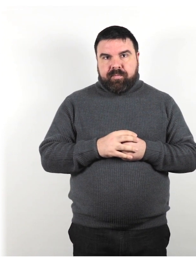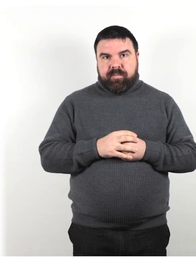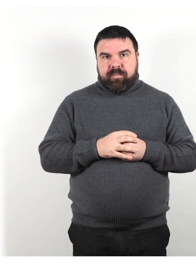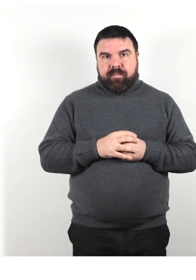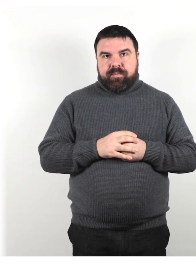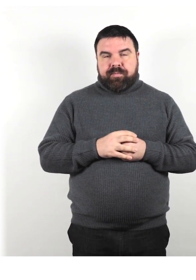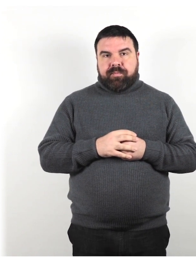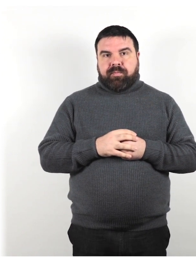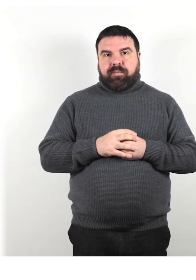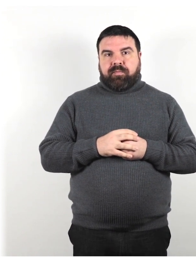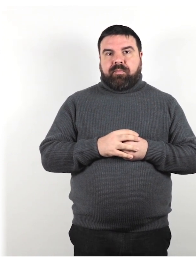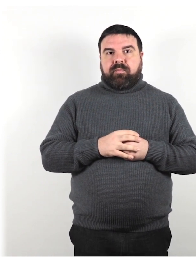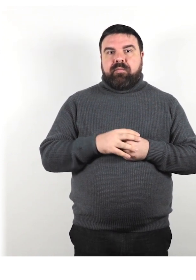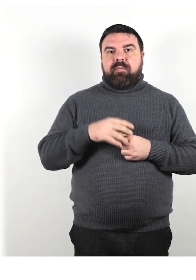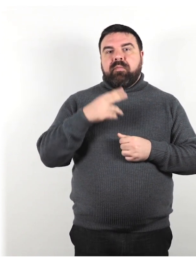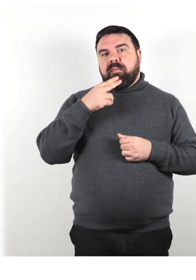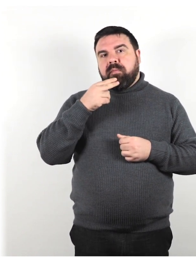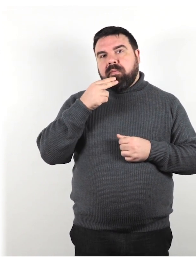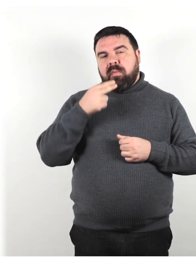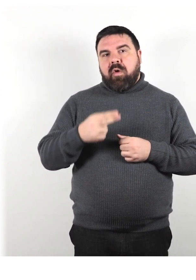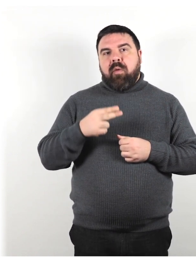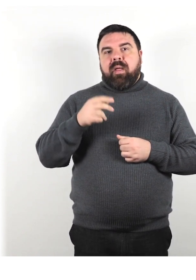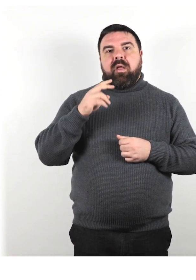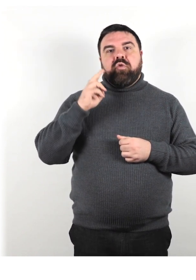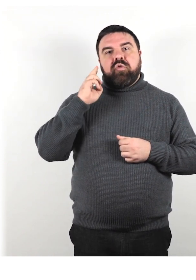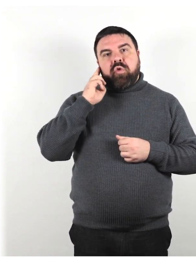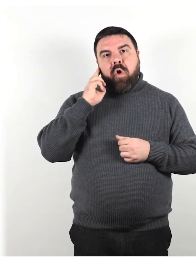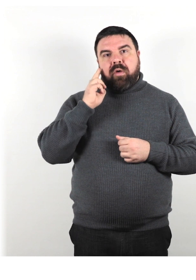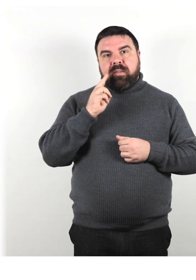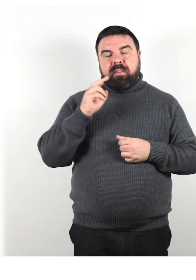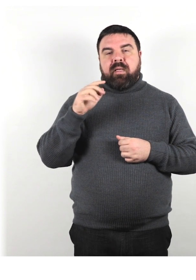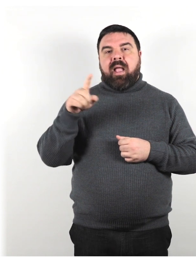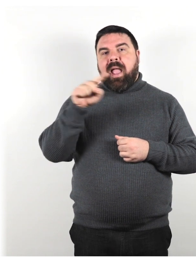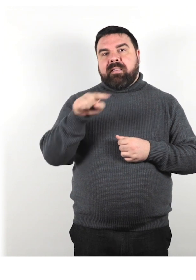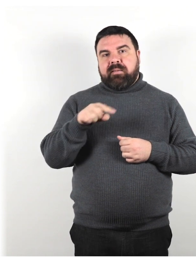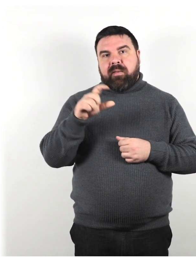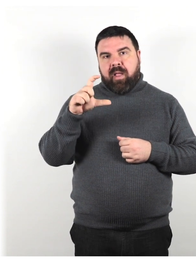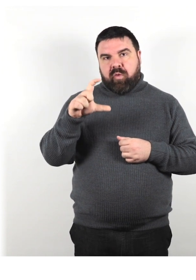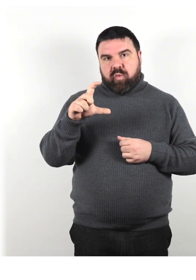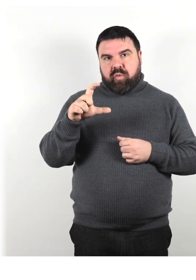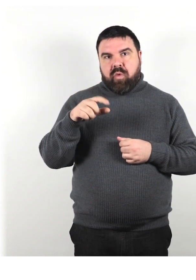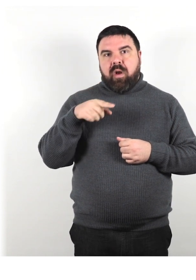Possono definirsi sordi con la "S" maiuscola per sottolineare la loro identità.